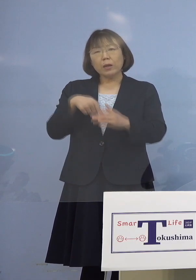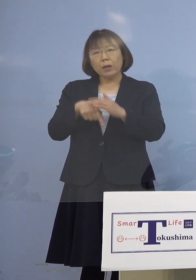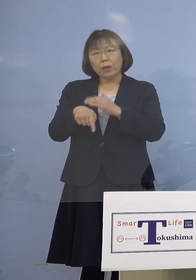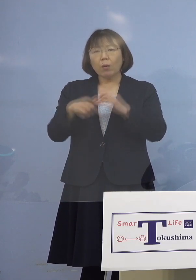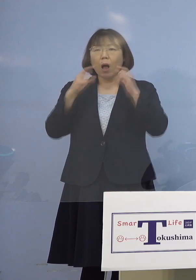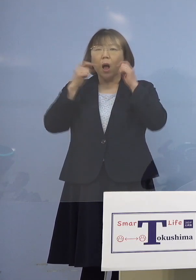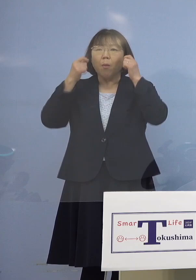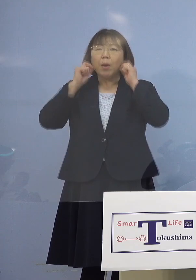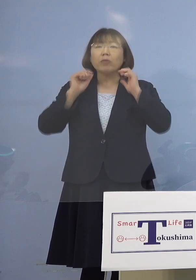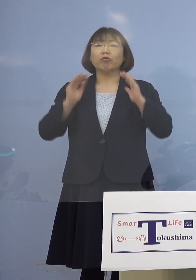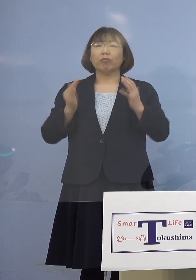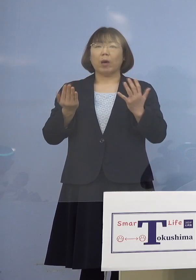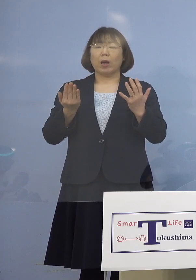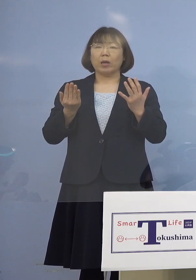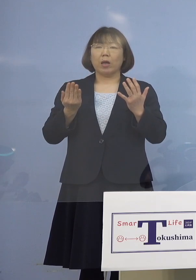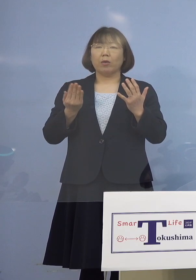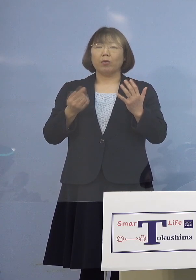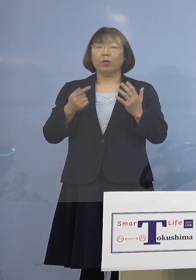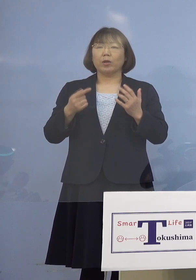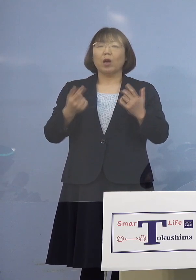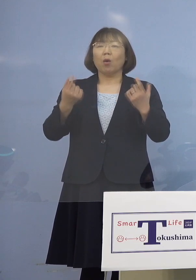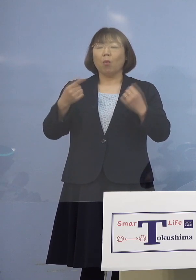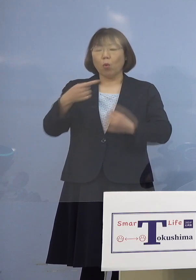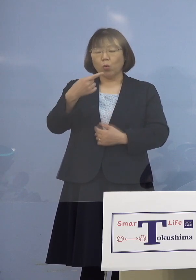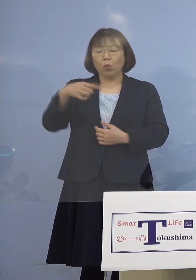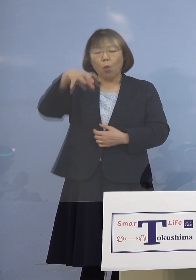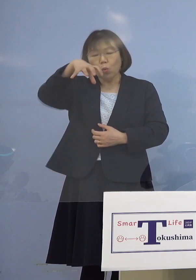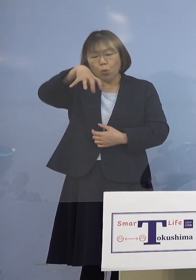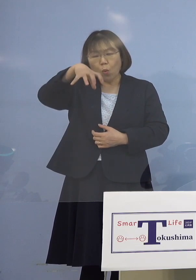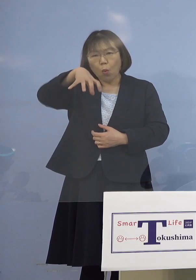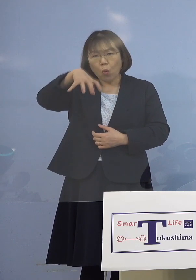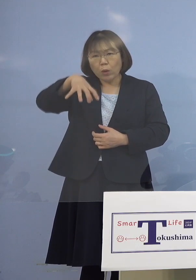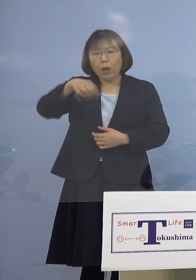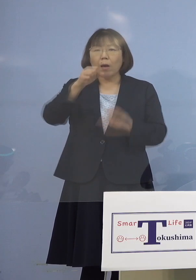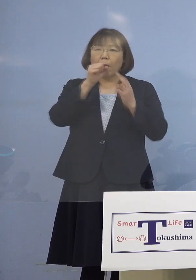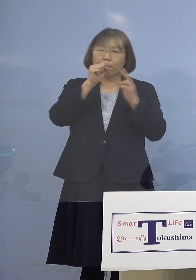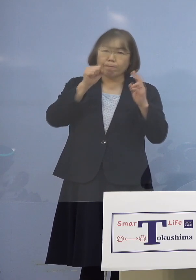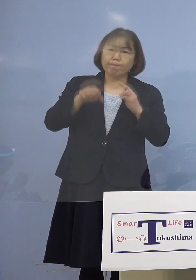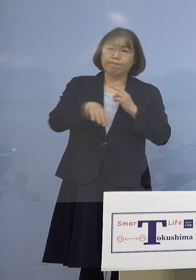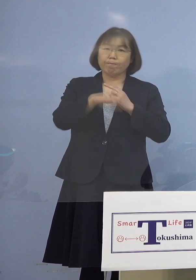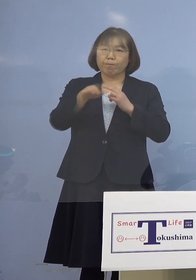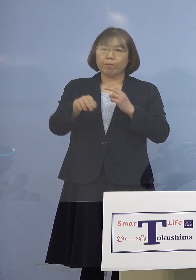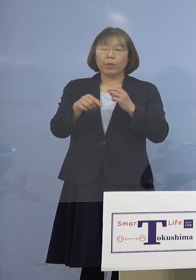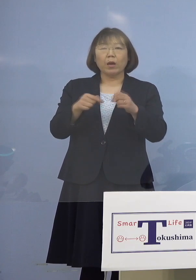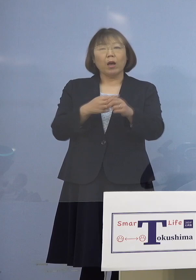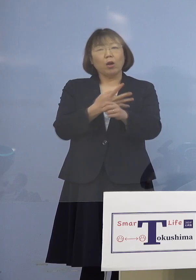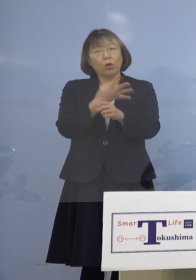そして一つの空間でカラオケを 4時間から5時間されたと